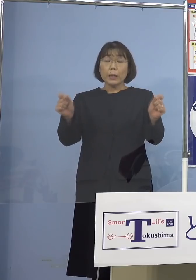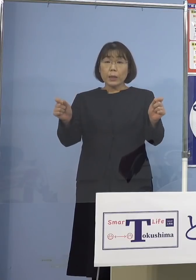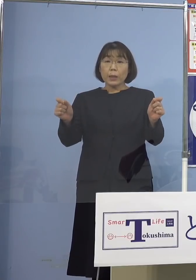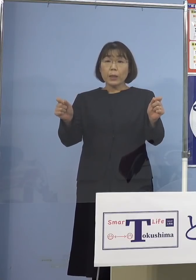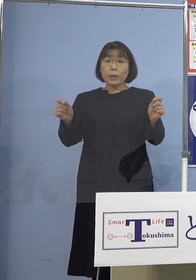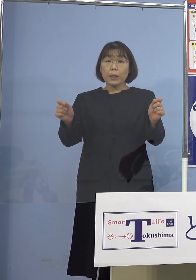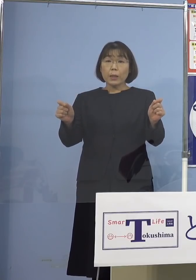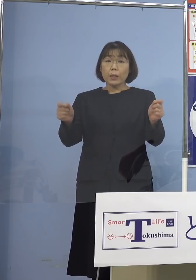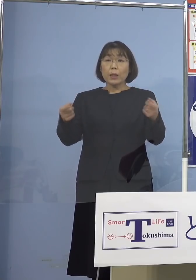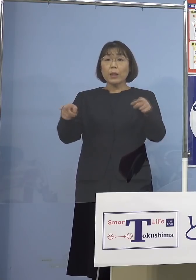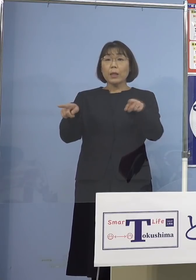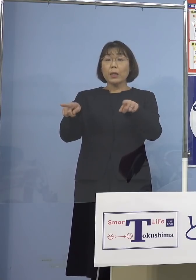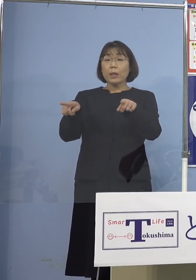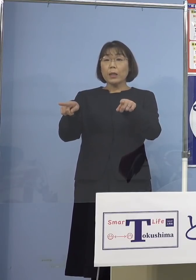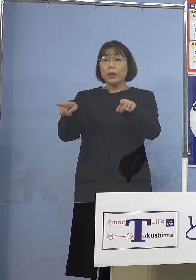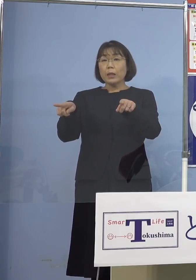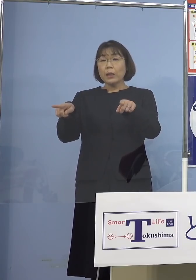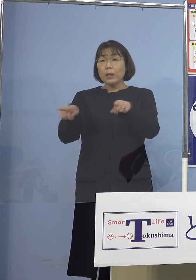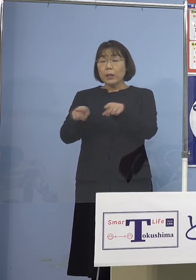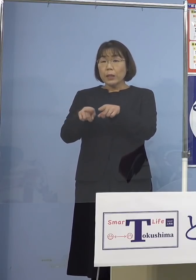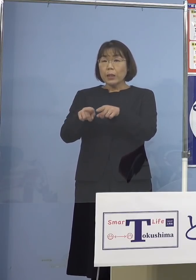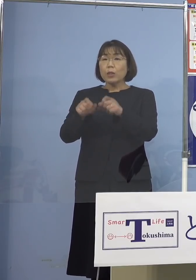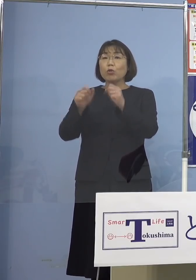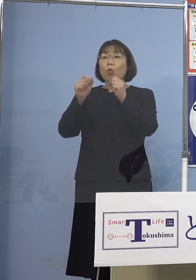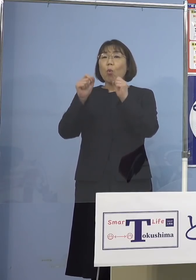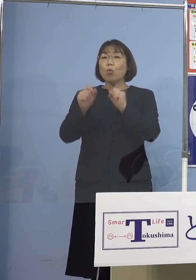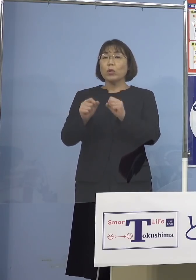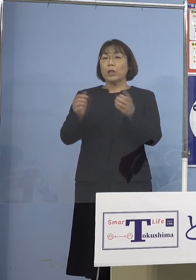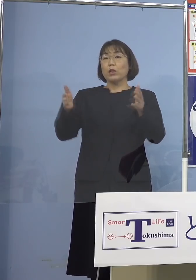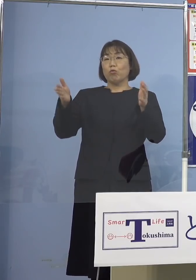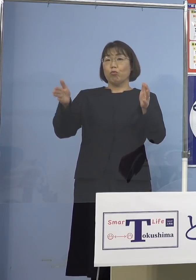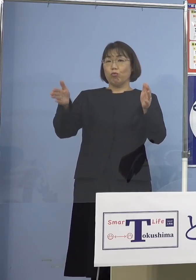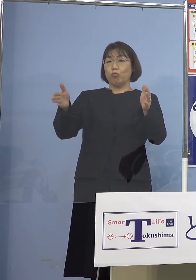共用する空間で 業務に従事されていた